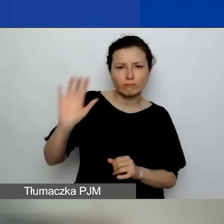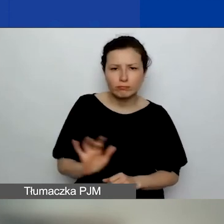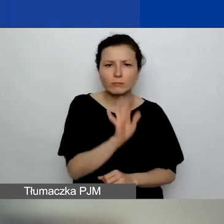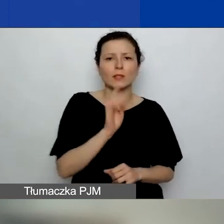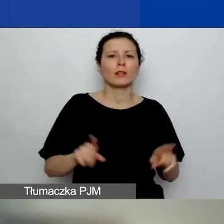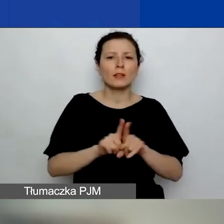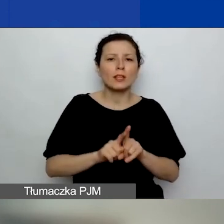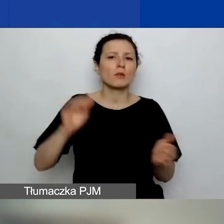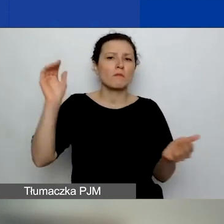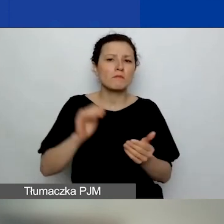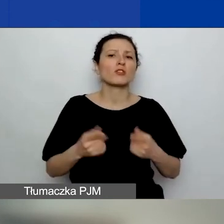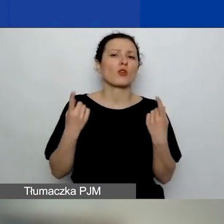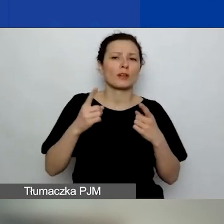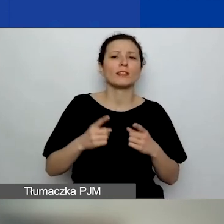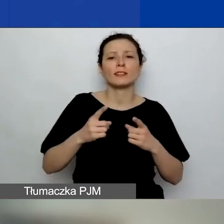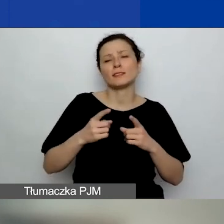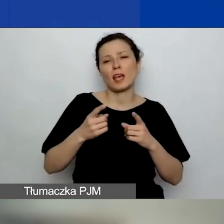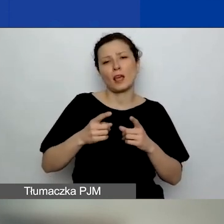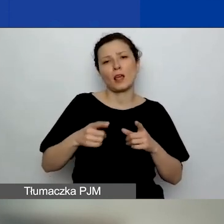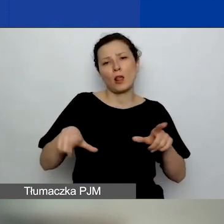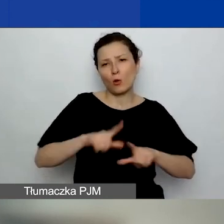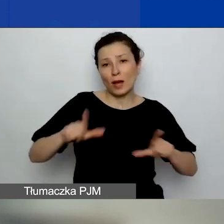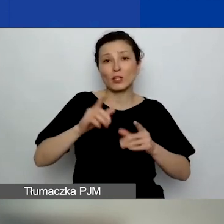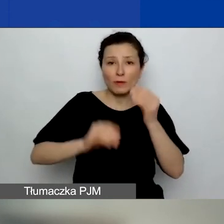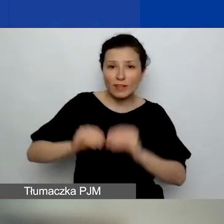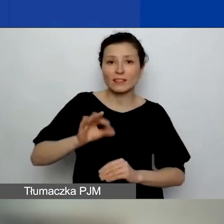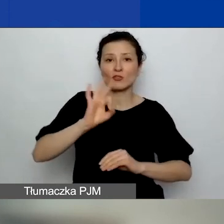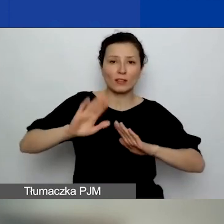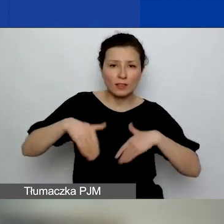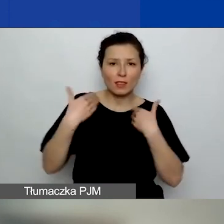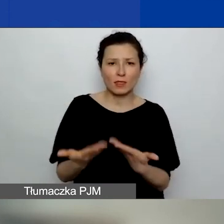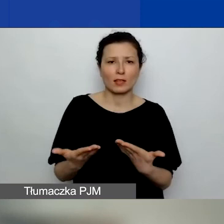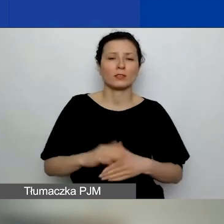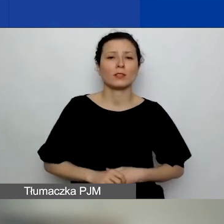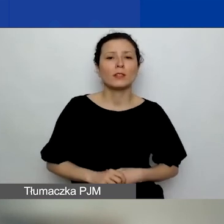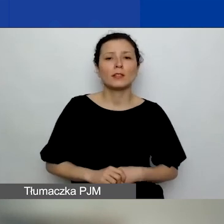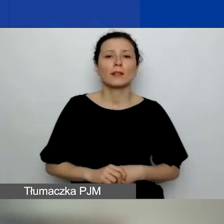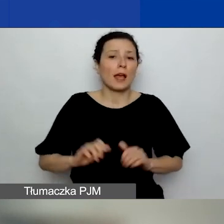mniejszych organizacji lokalnych i regionalnych na otrzymanie grantu